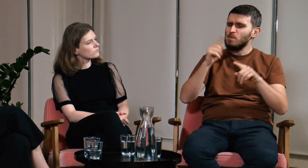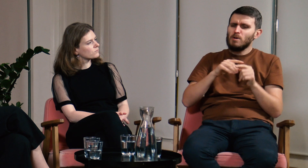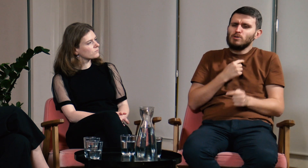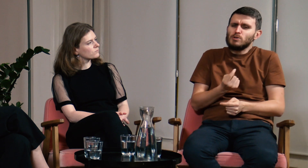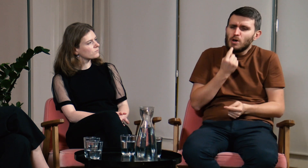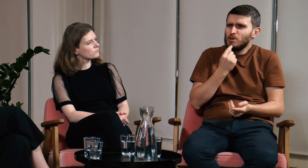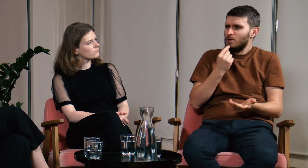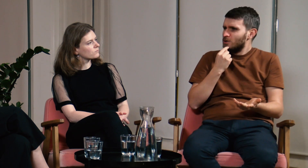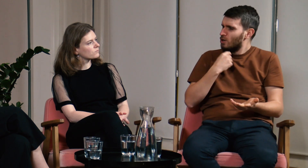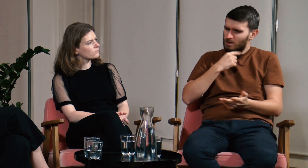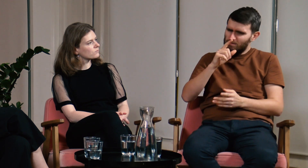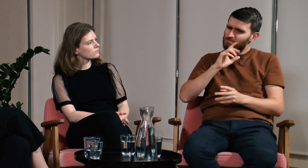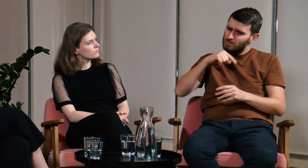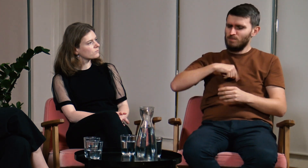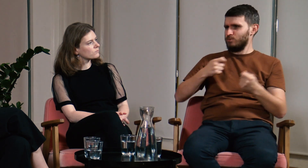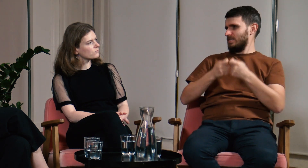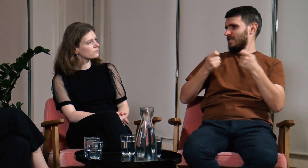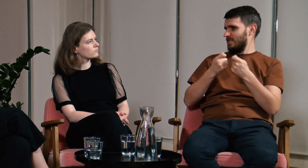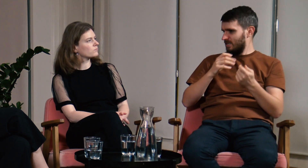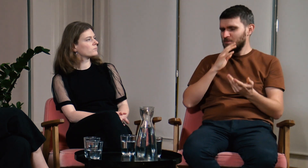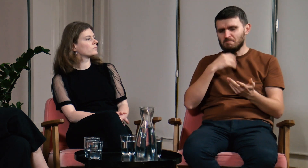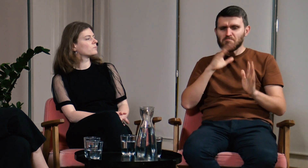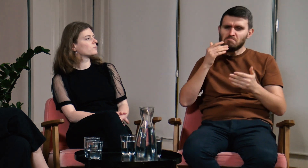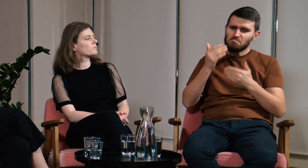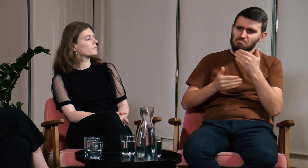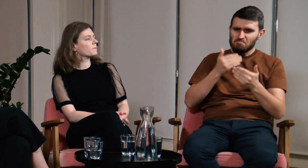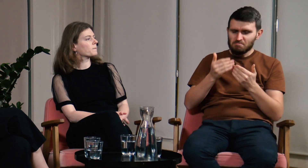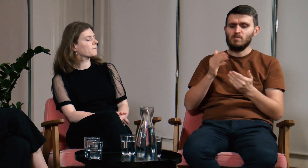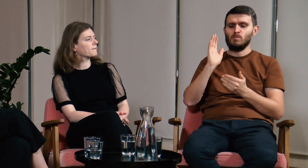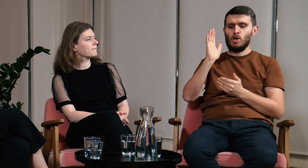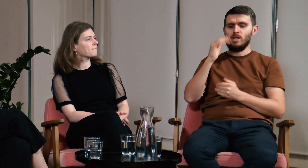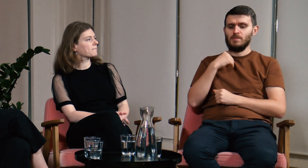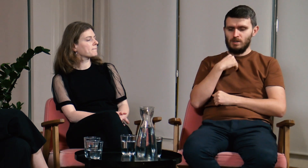Nie dawało mi to spokoju. Czas mijał...